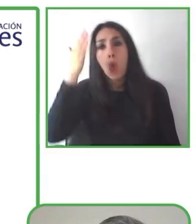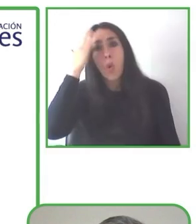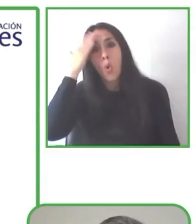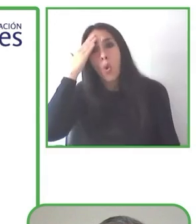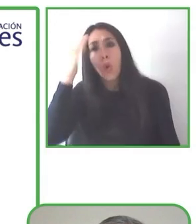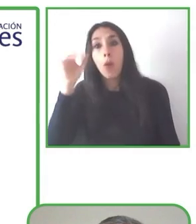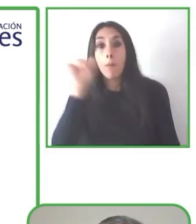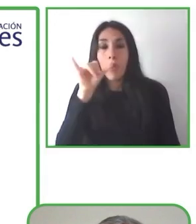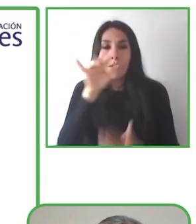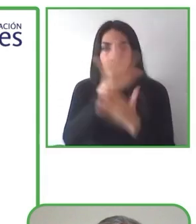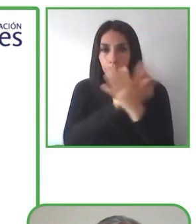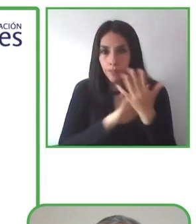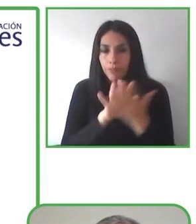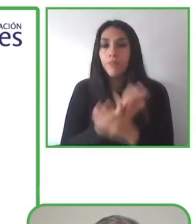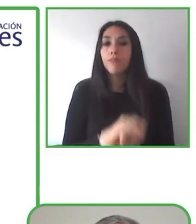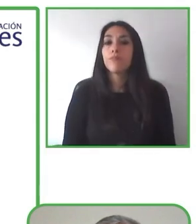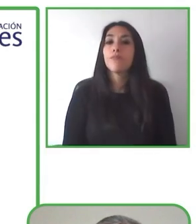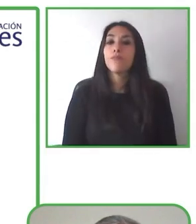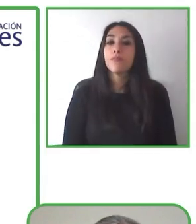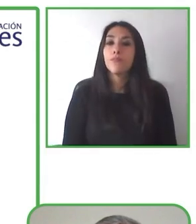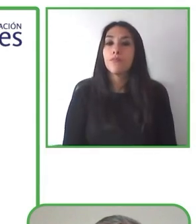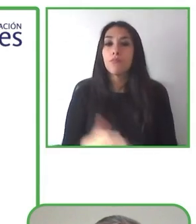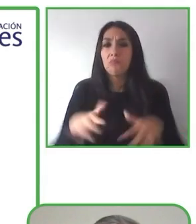pelo, cabello rubio, ojos azules.